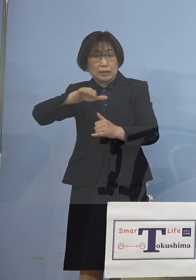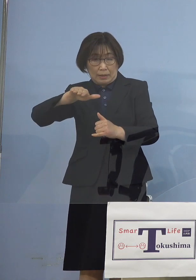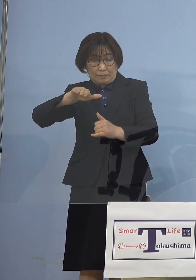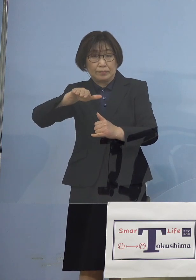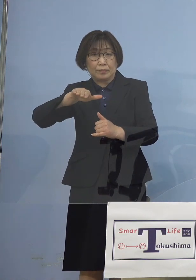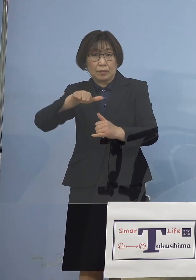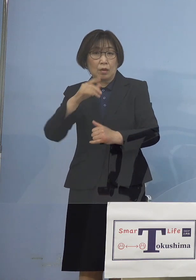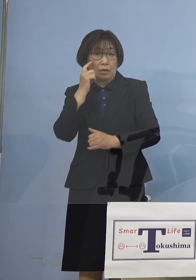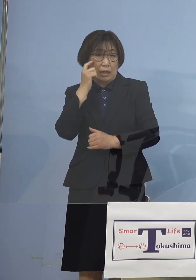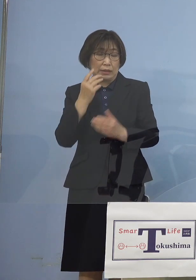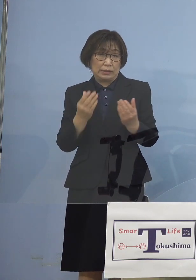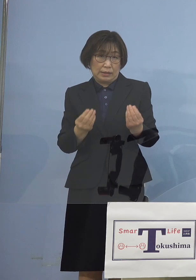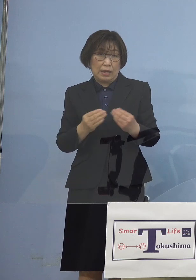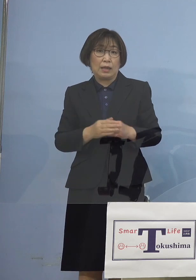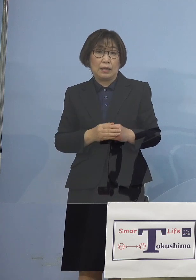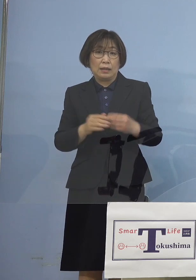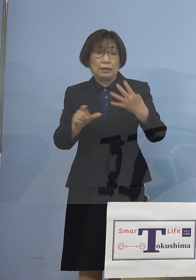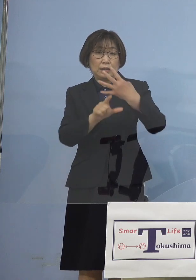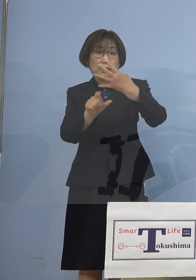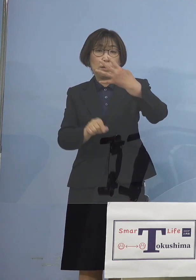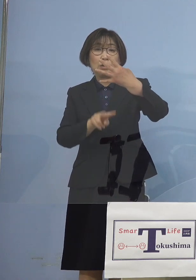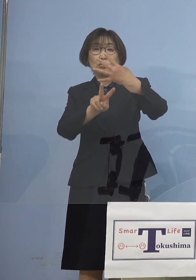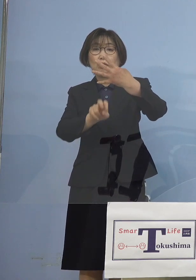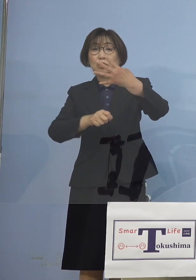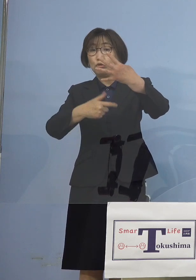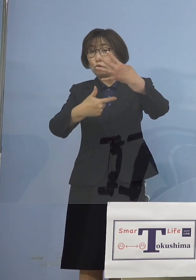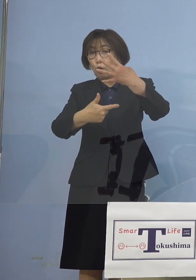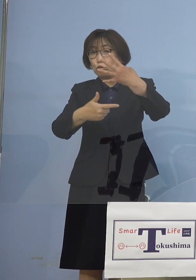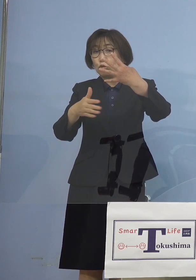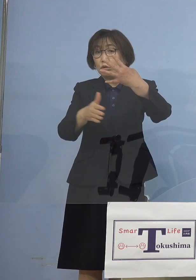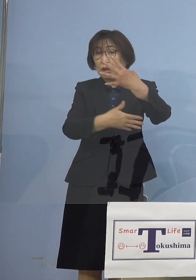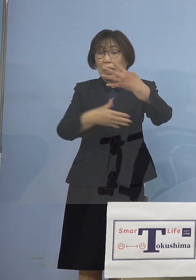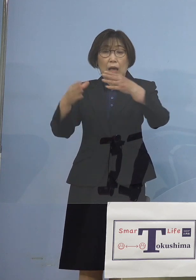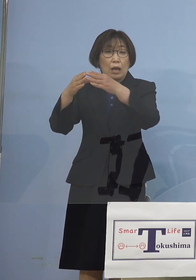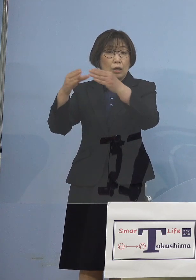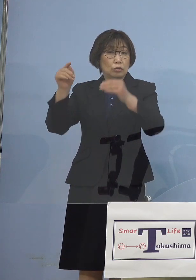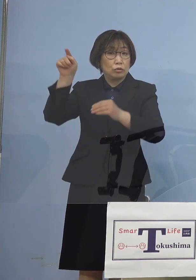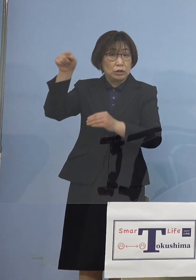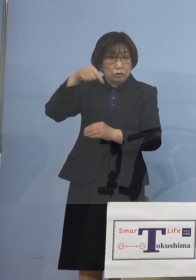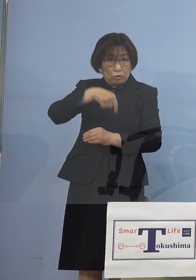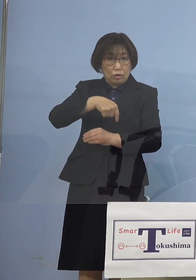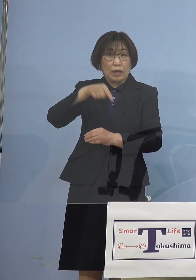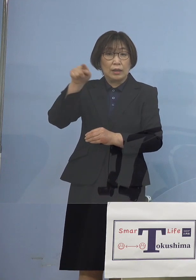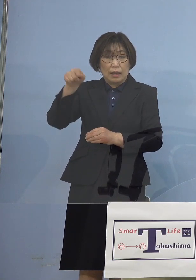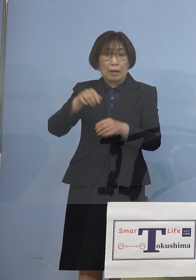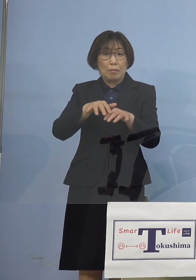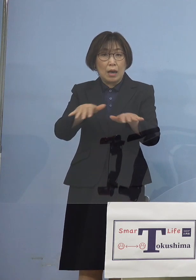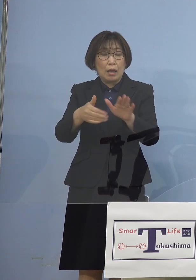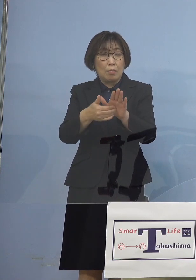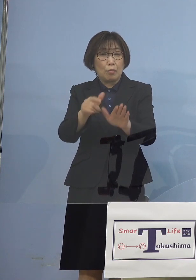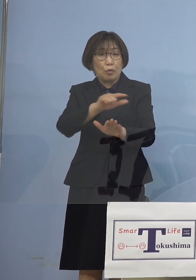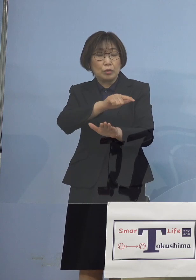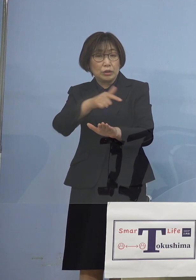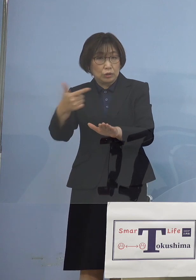そこで4月26日から国との間では 「まん延防止等重点措置」要請に向けて